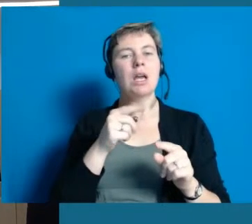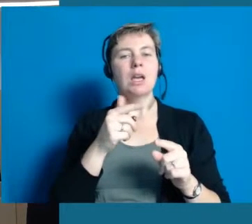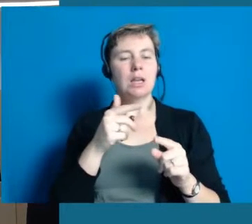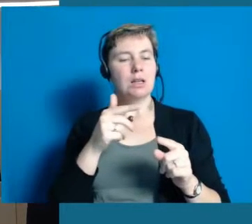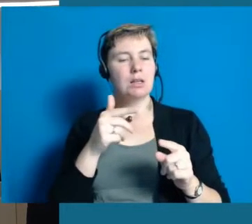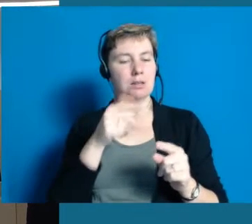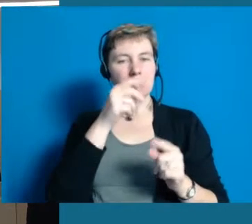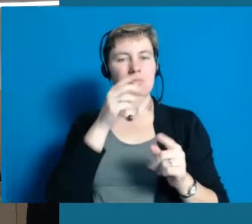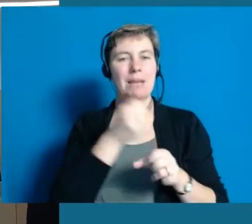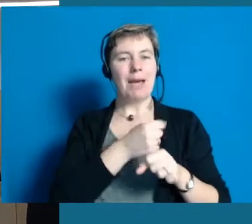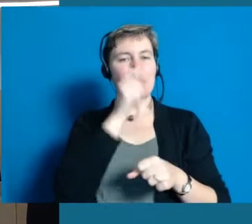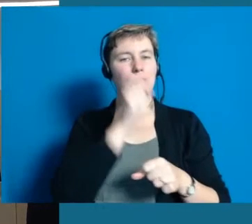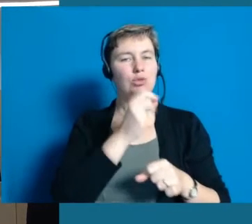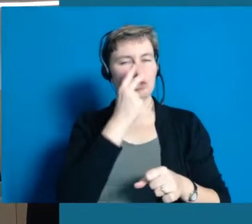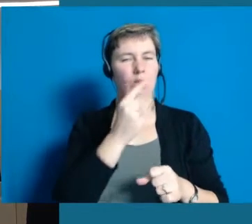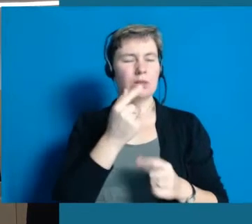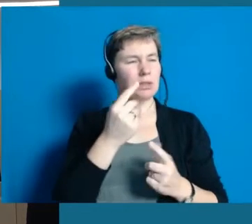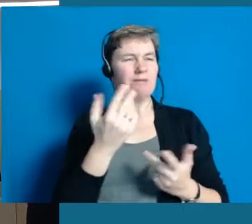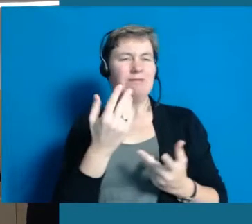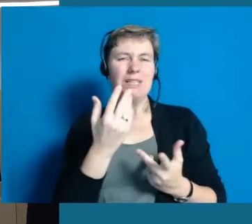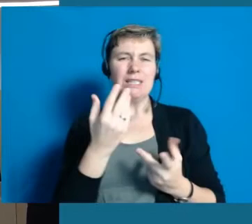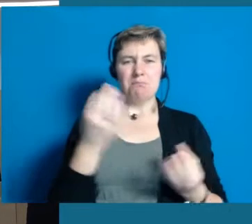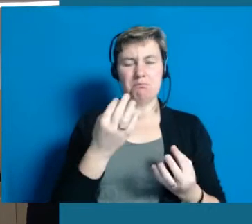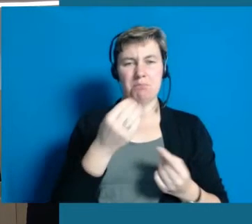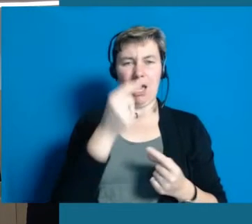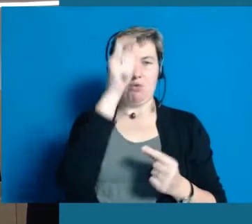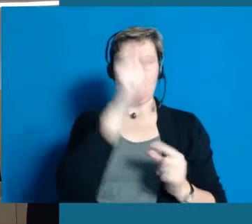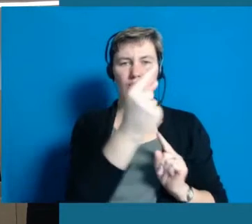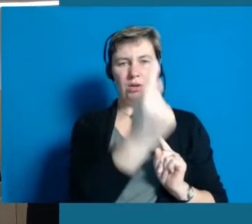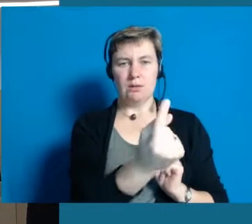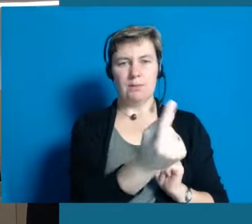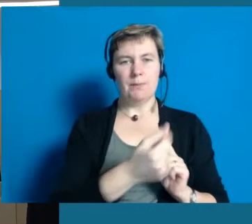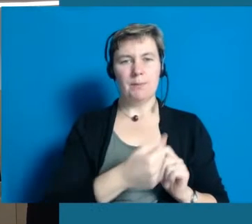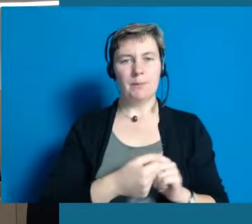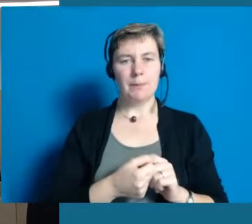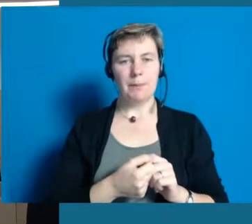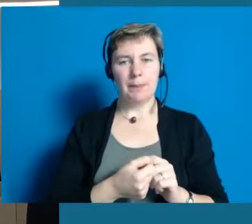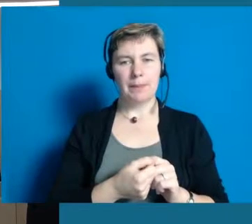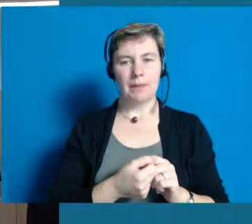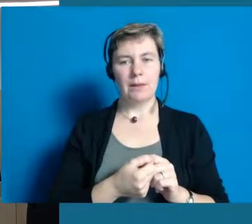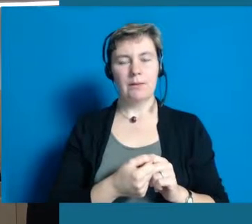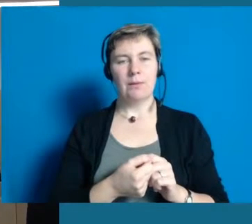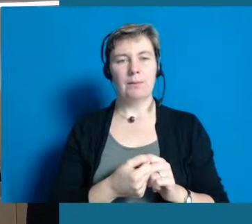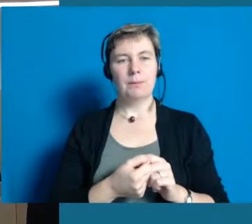Wo man sagen muss, wann ist welches Schriftstück angemessen. Also einfach sagen "Trara, wir machen Leichte Sprache",